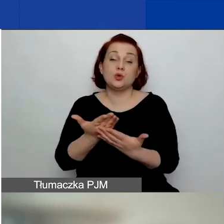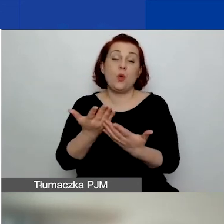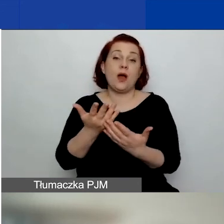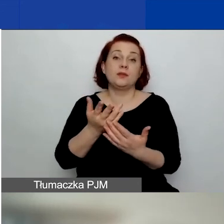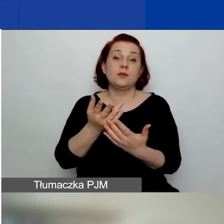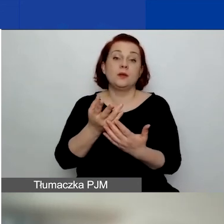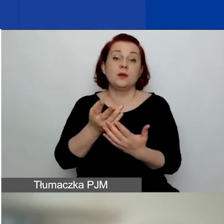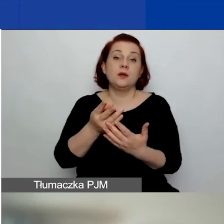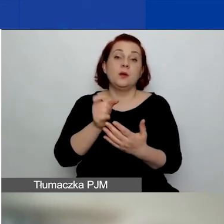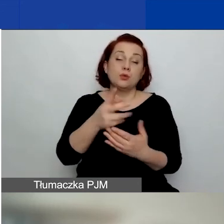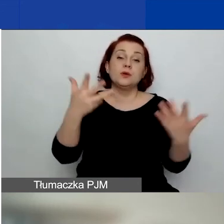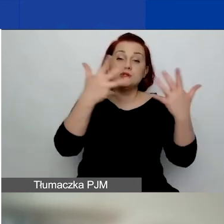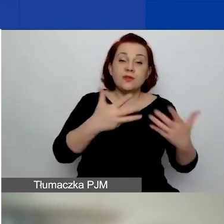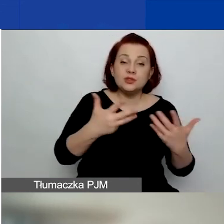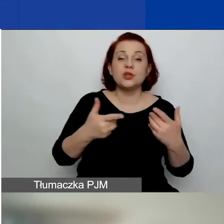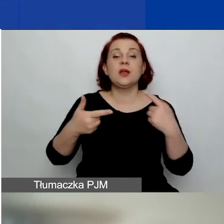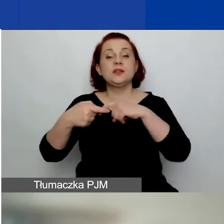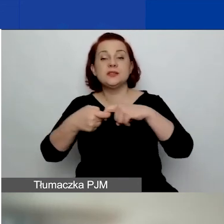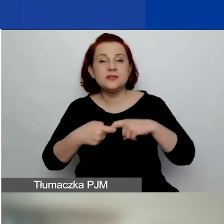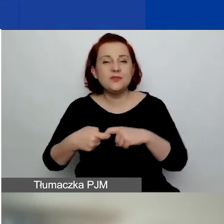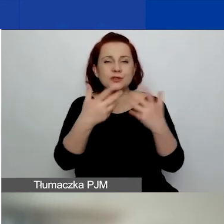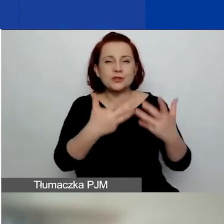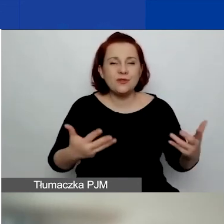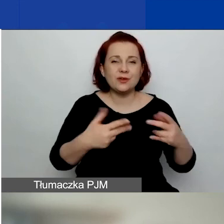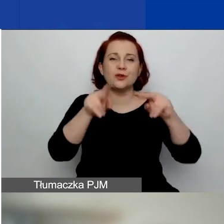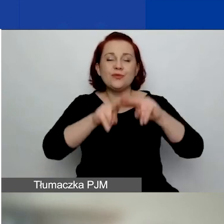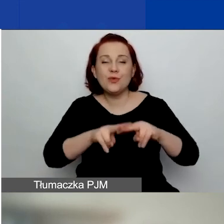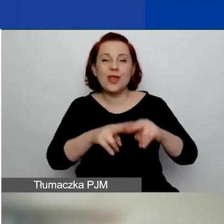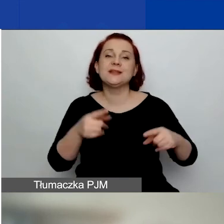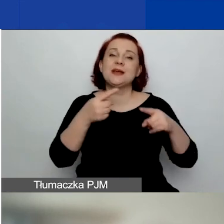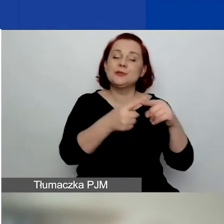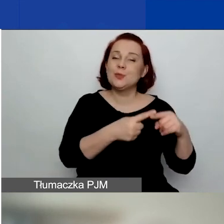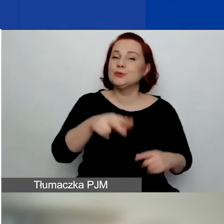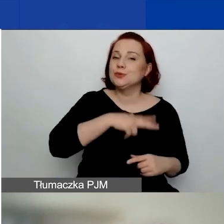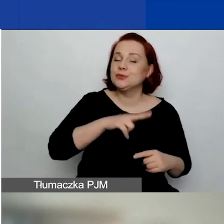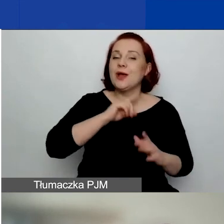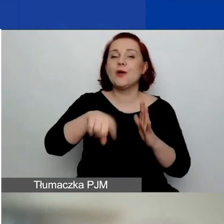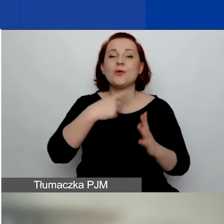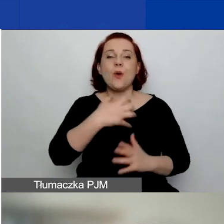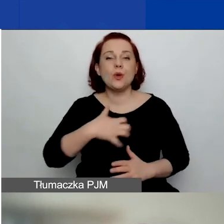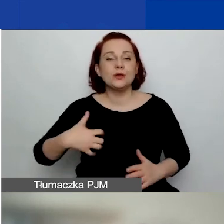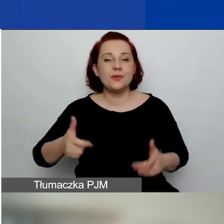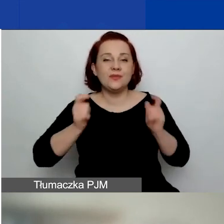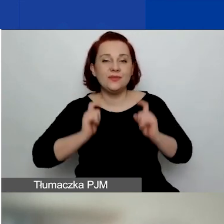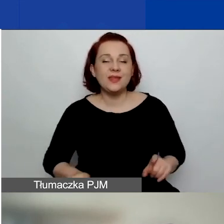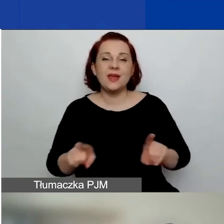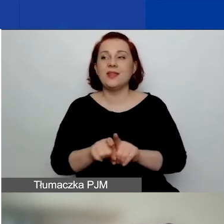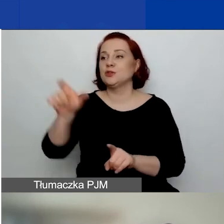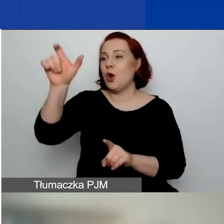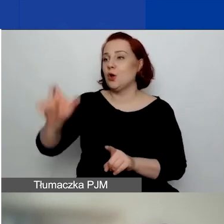stowarzyszenie, związek stowarzyszeń, fundacja, spółdzielnia socjalna, koło gospodyń wiejskich, kościelna osoba prawna.